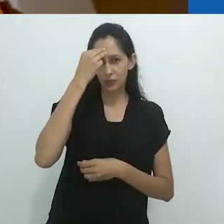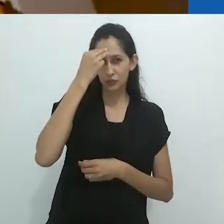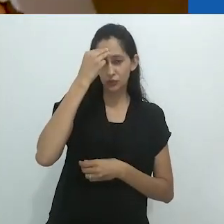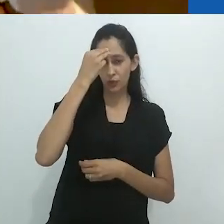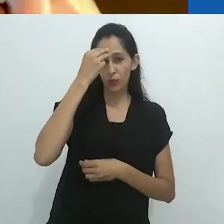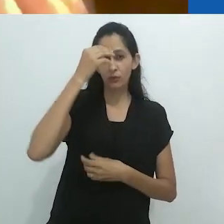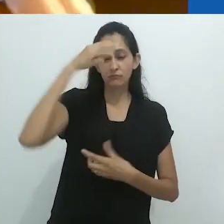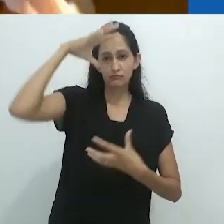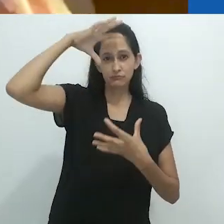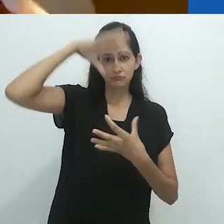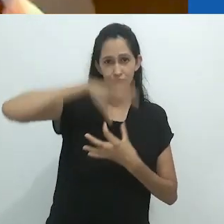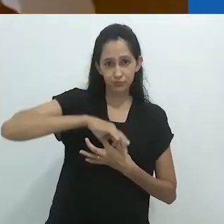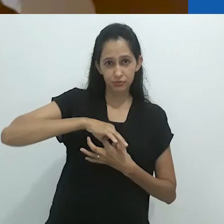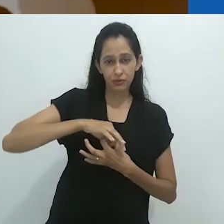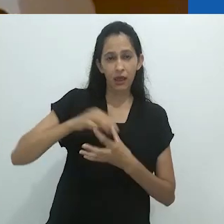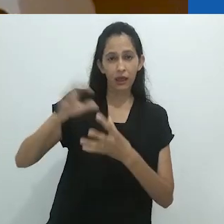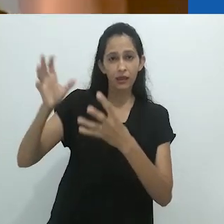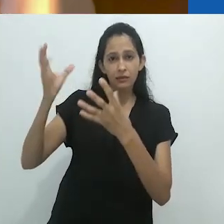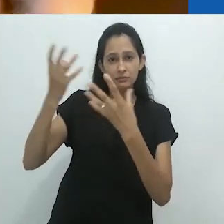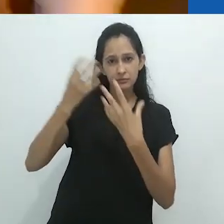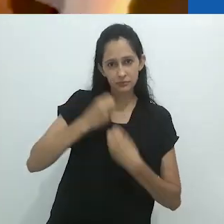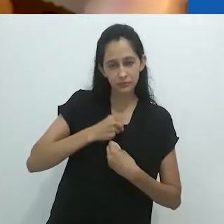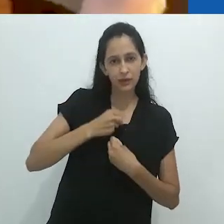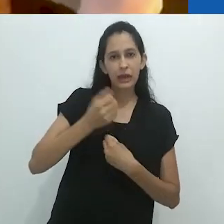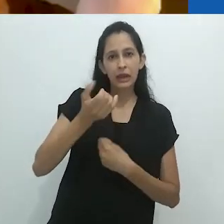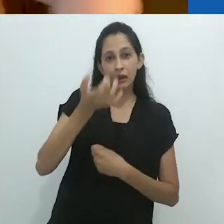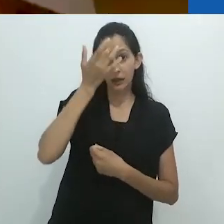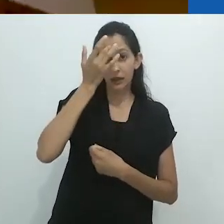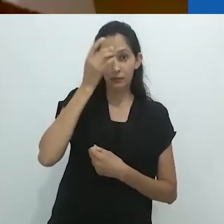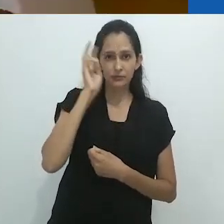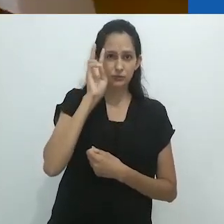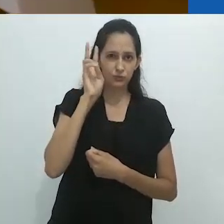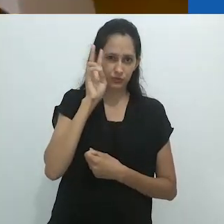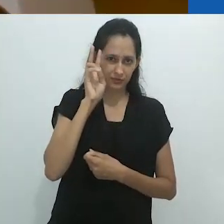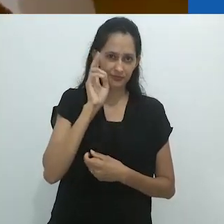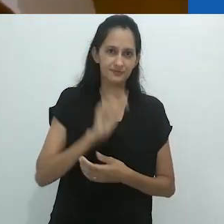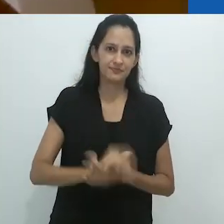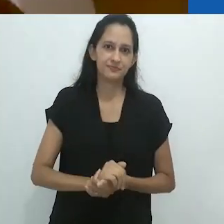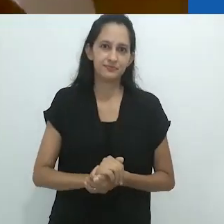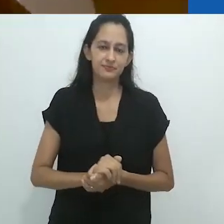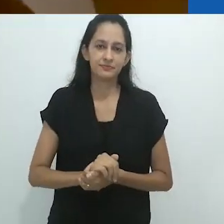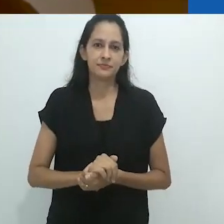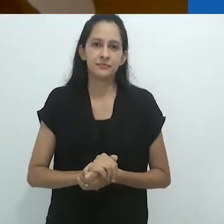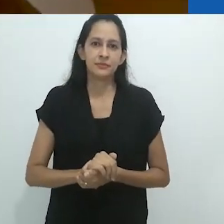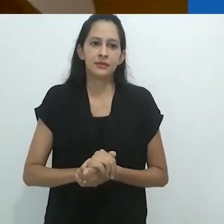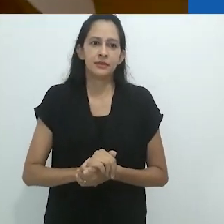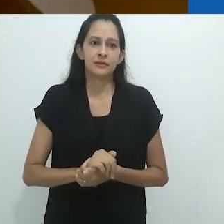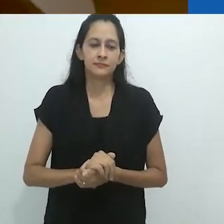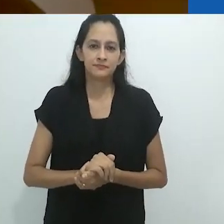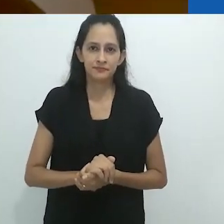melhor recebem uma história. E lembra dela.